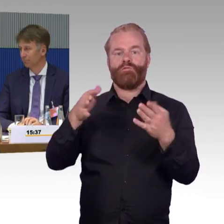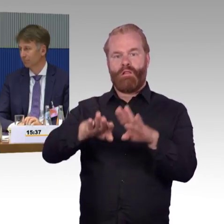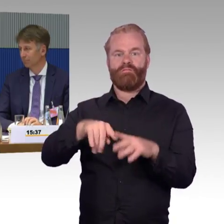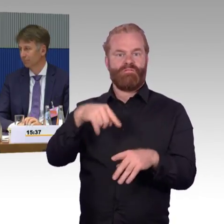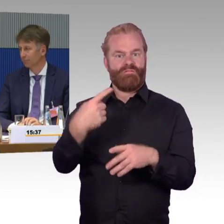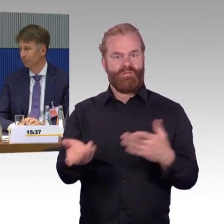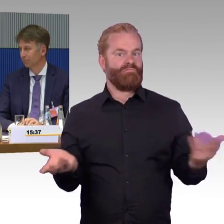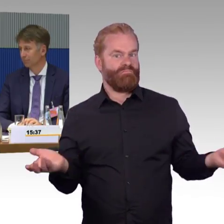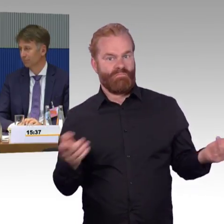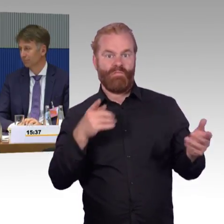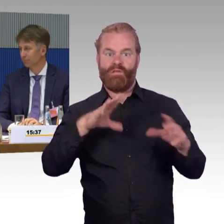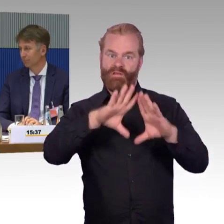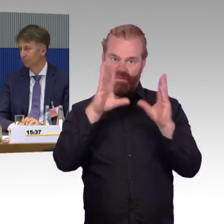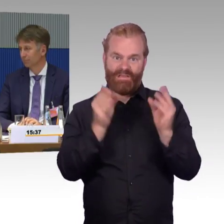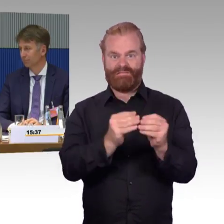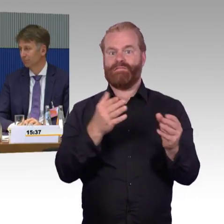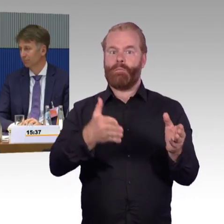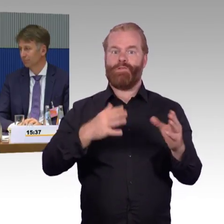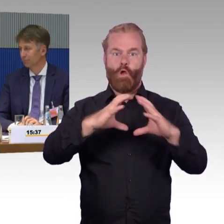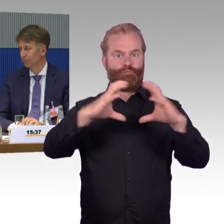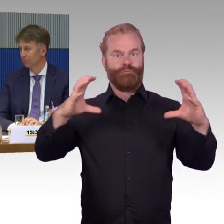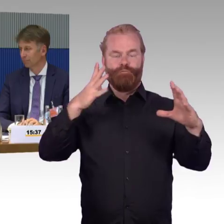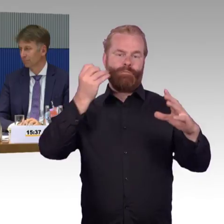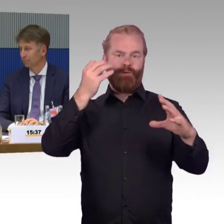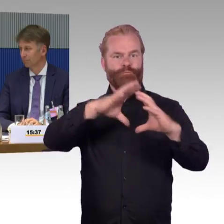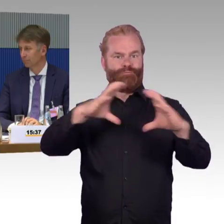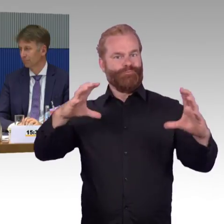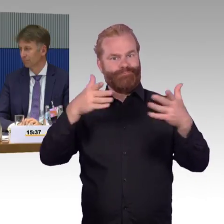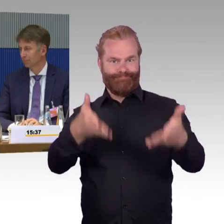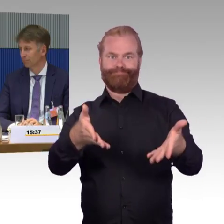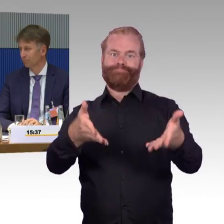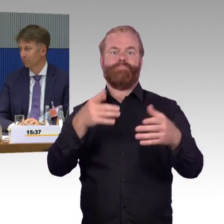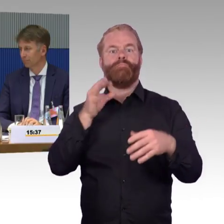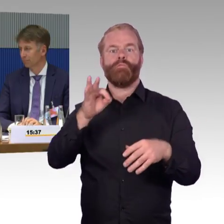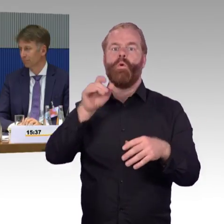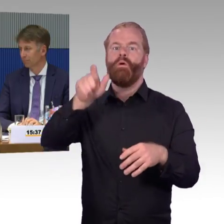und das zweite ist natürlich, wenn ein Aufzug kaputt ist, wie schnell wird dieser repariert?